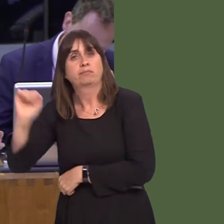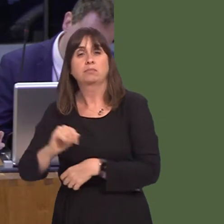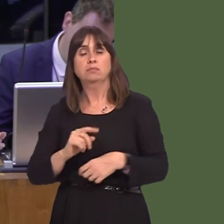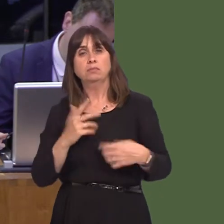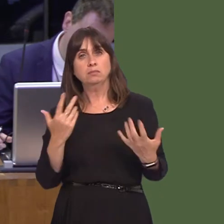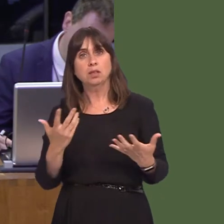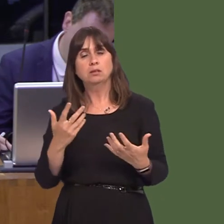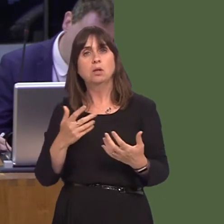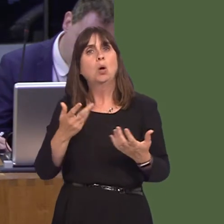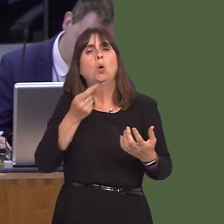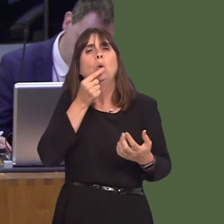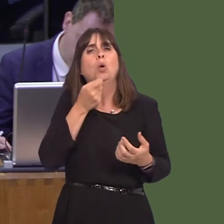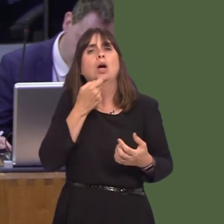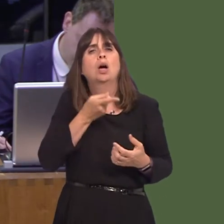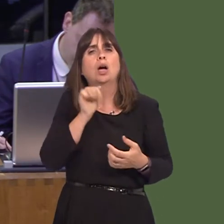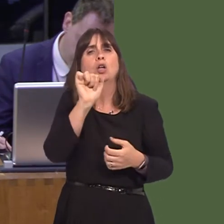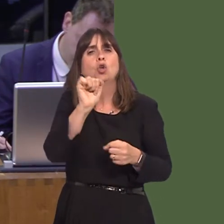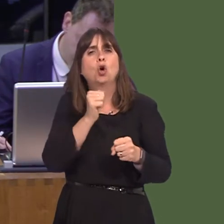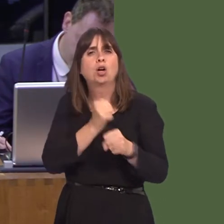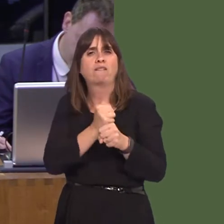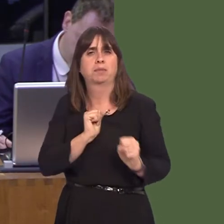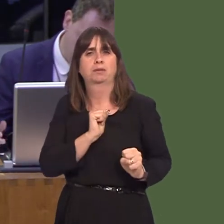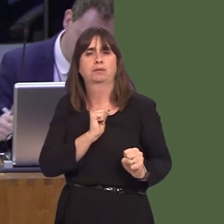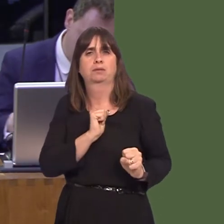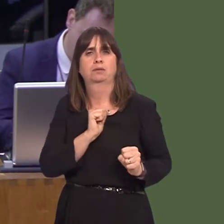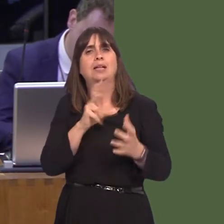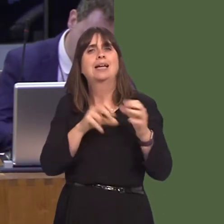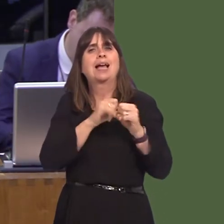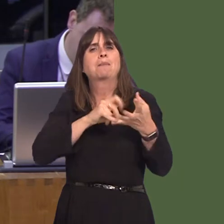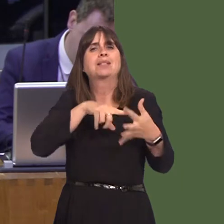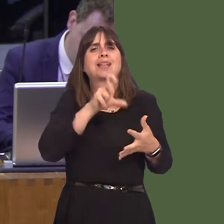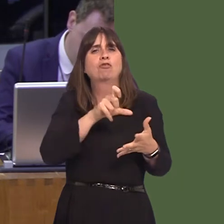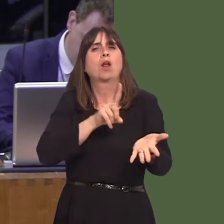allegedly came from a member of your Government. The Cabinet Secretary for Local Government